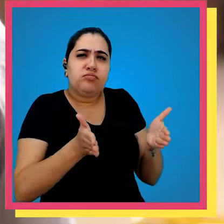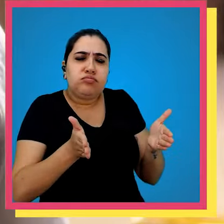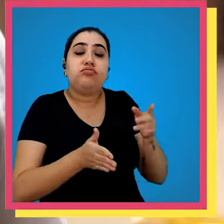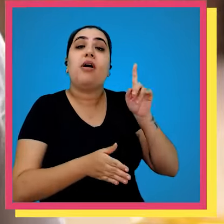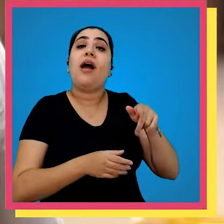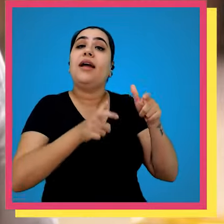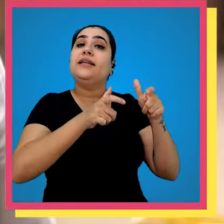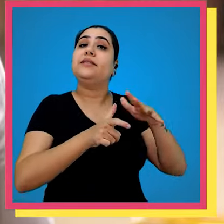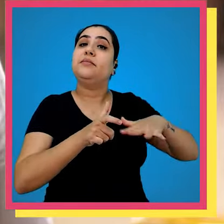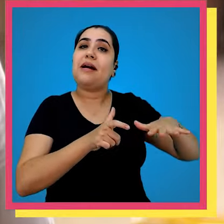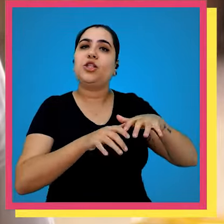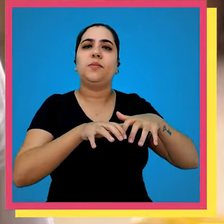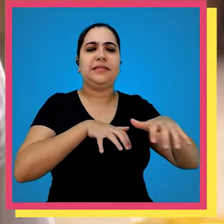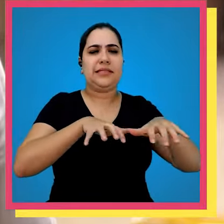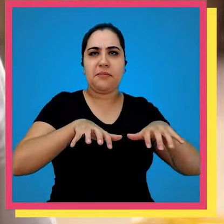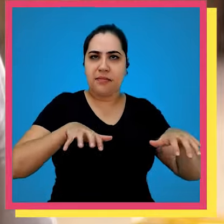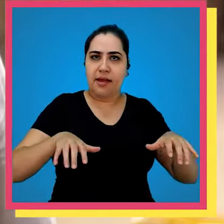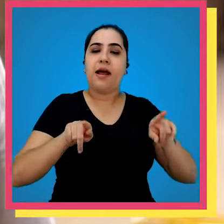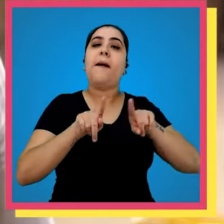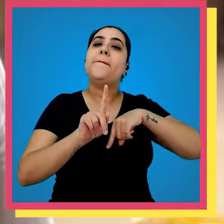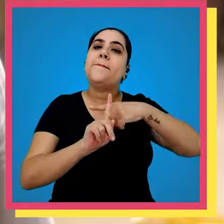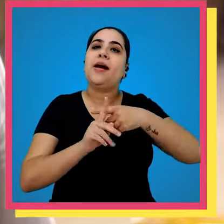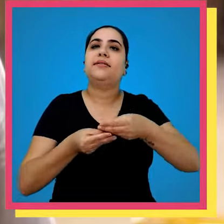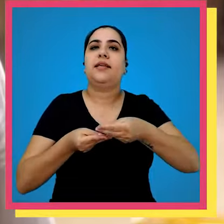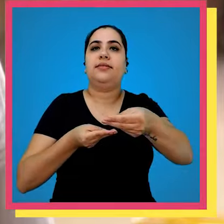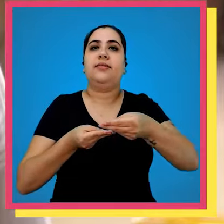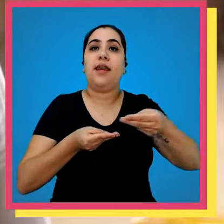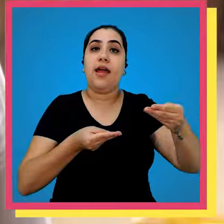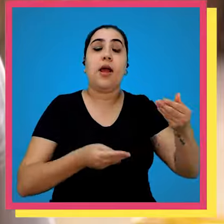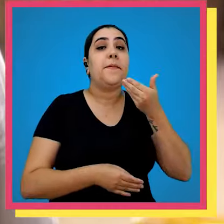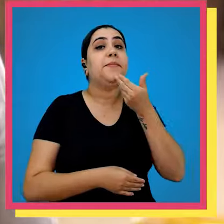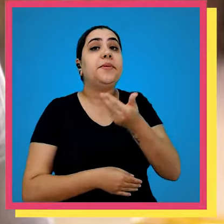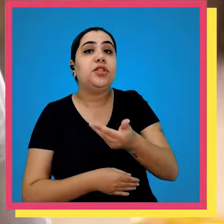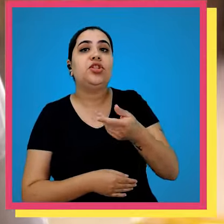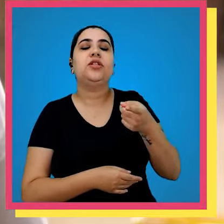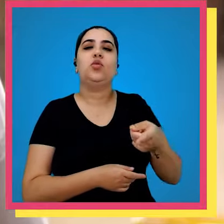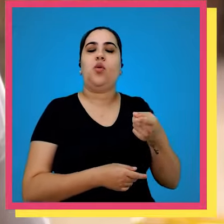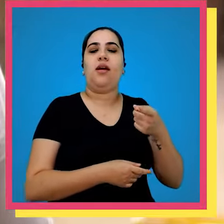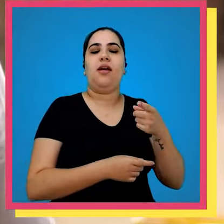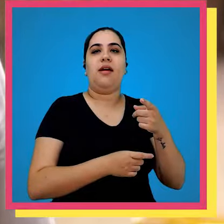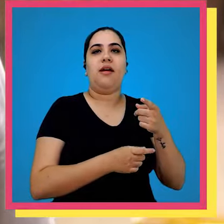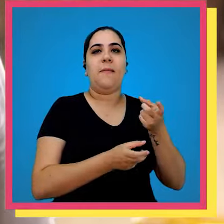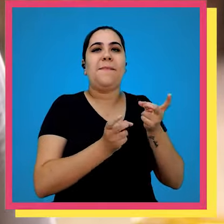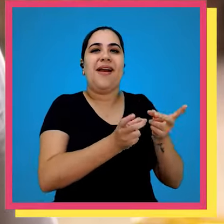casinha é o espaço dedicado para separações e as entregas de pedidos do mercado digital